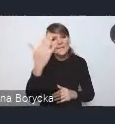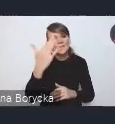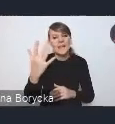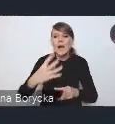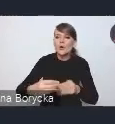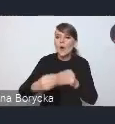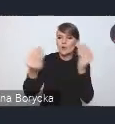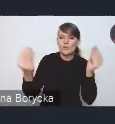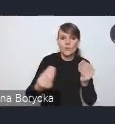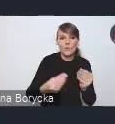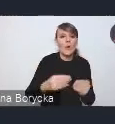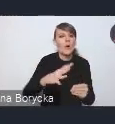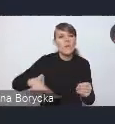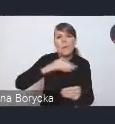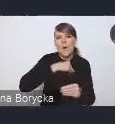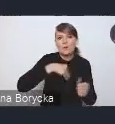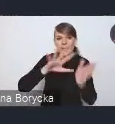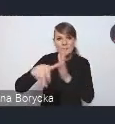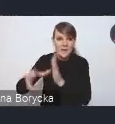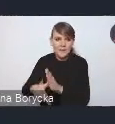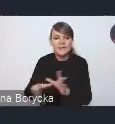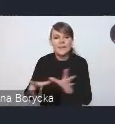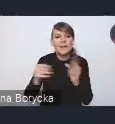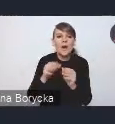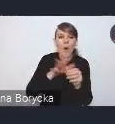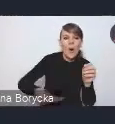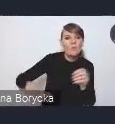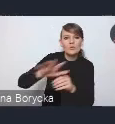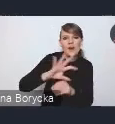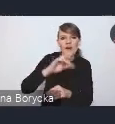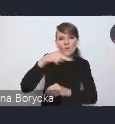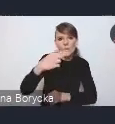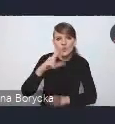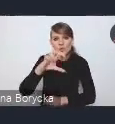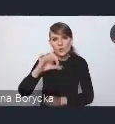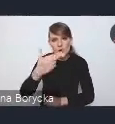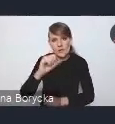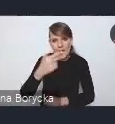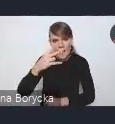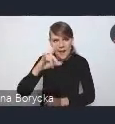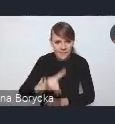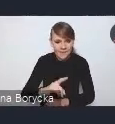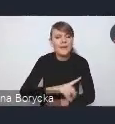wraz z obszarami funkcjonalnymi. Koncentrujemy się tutaj na tym takim szerszym podejściu,